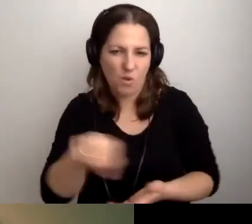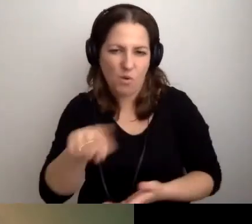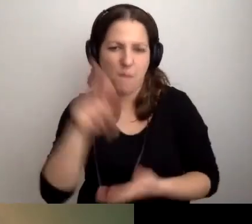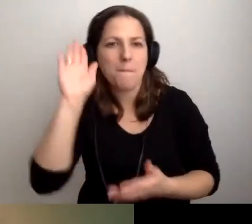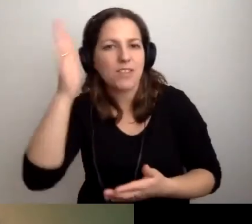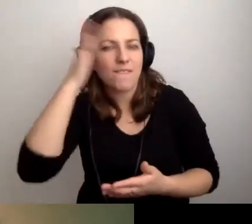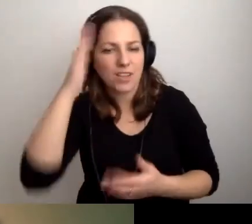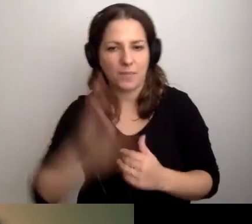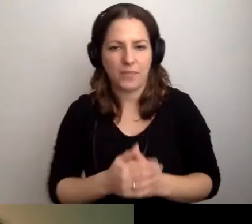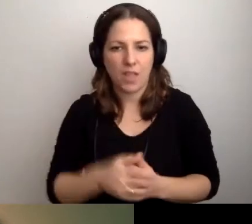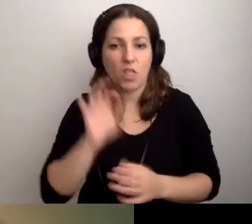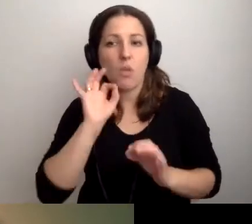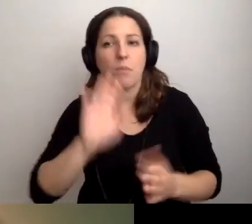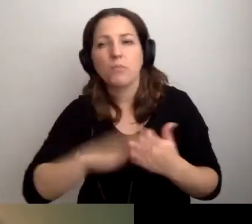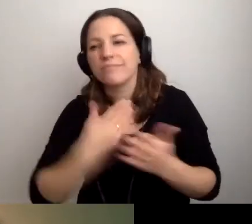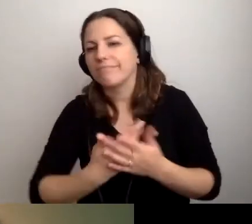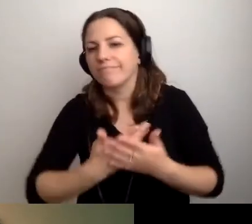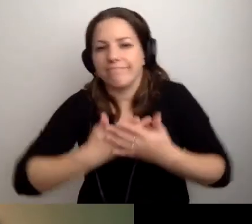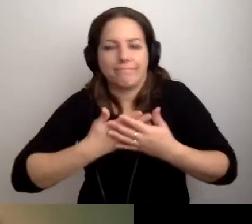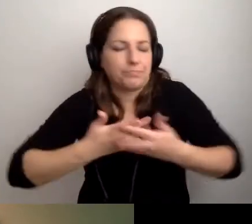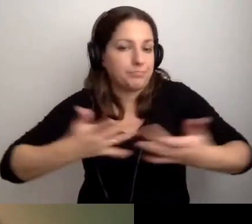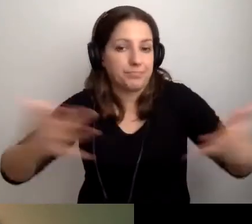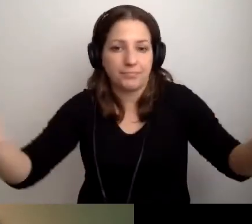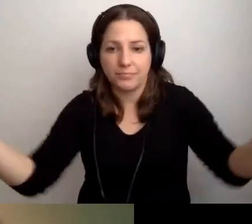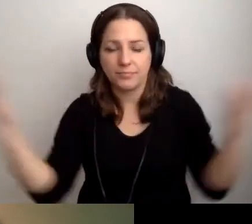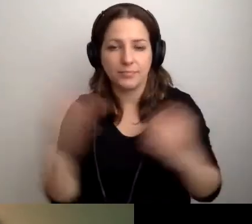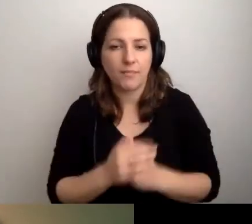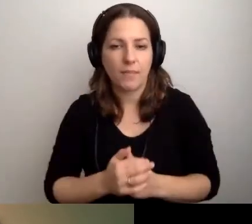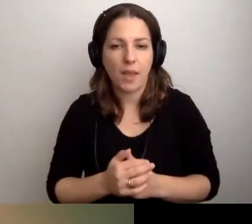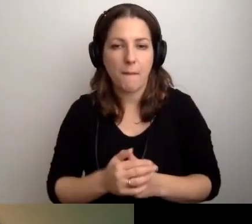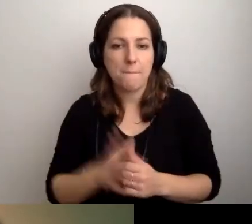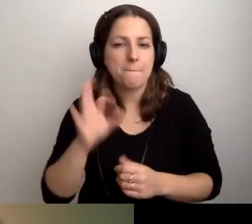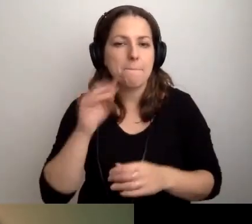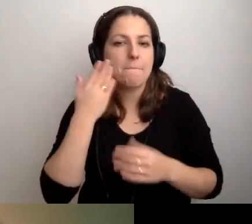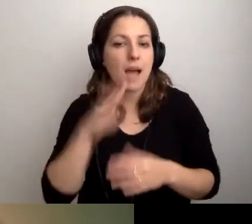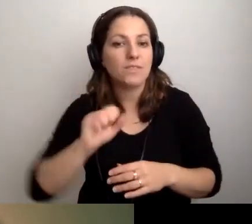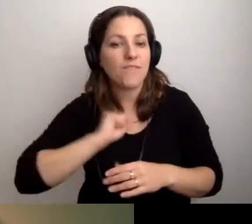Dobrych przykładów można mnożyć, są bardzo fajne przykłady.